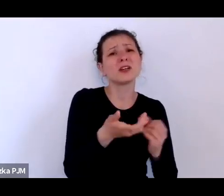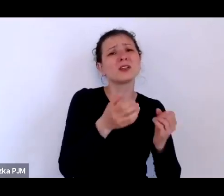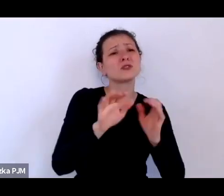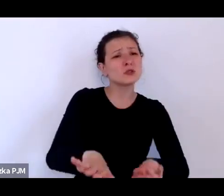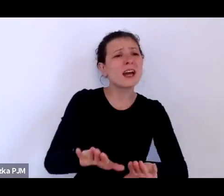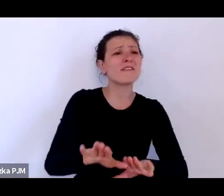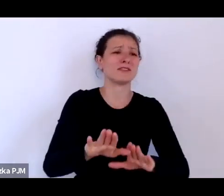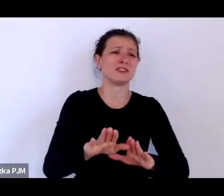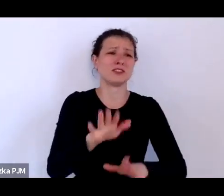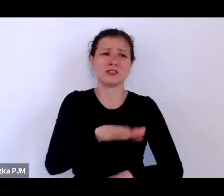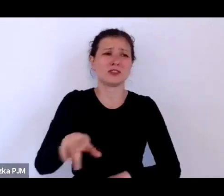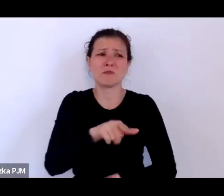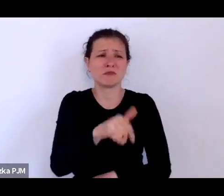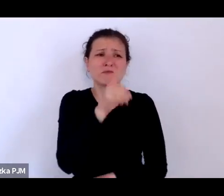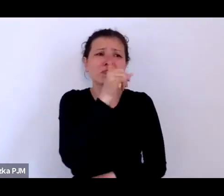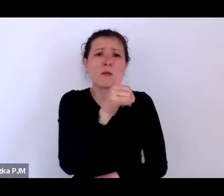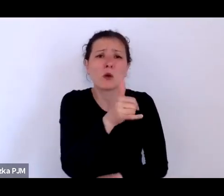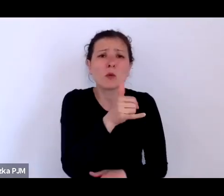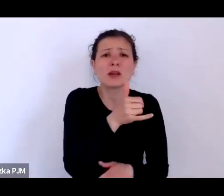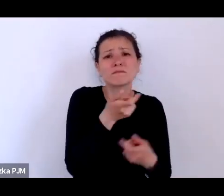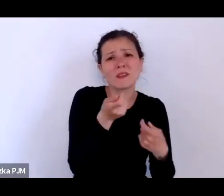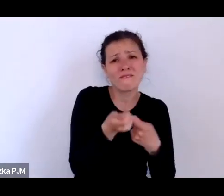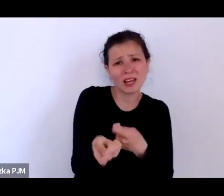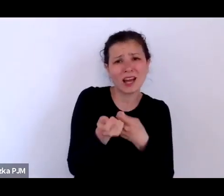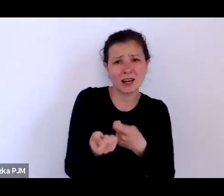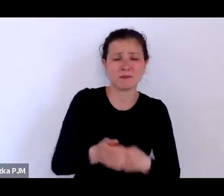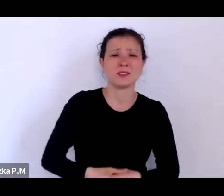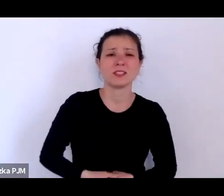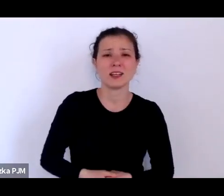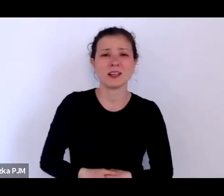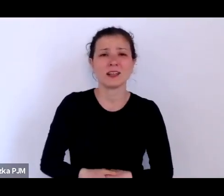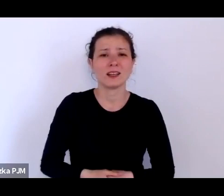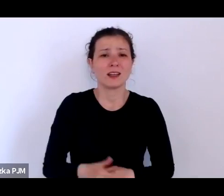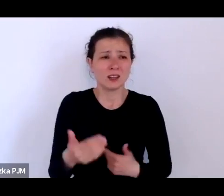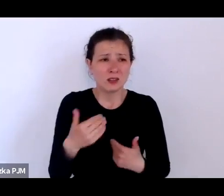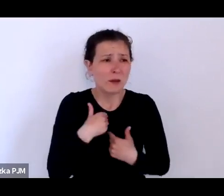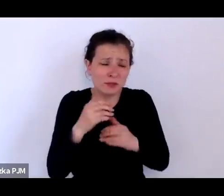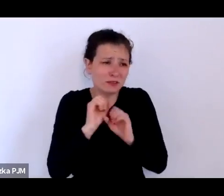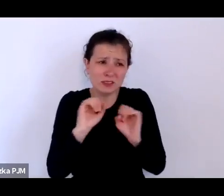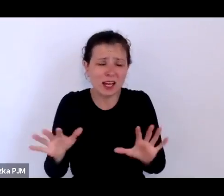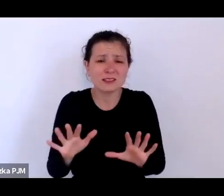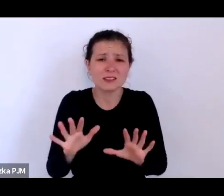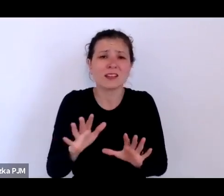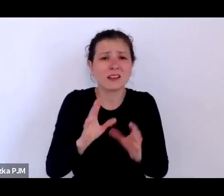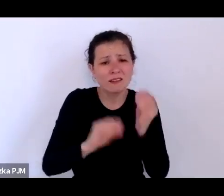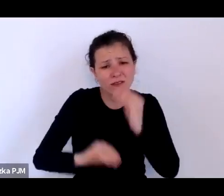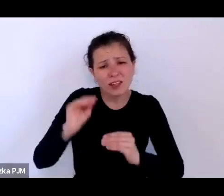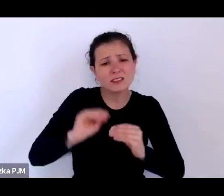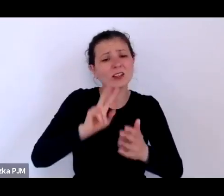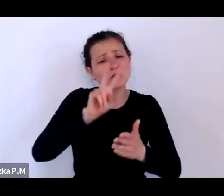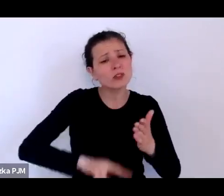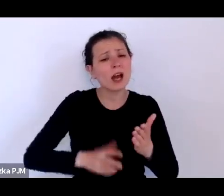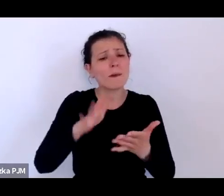to jest zupełnie dla mnie jasne i im więcej czytałam tekstów pochodzących z tamtego czasu